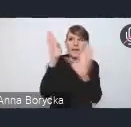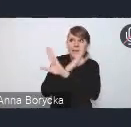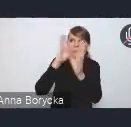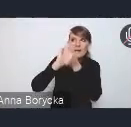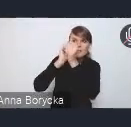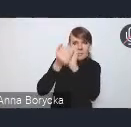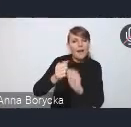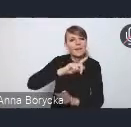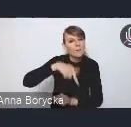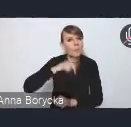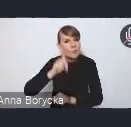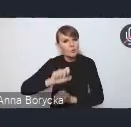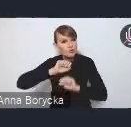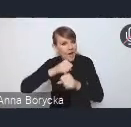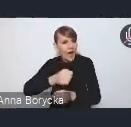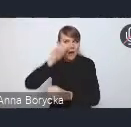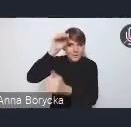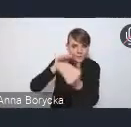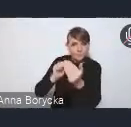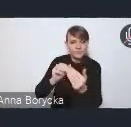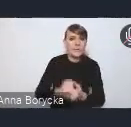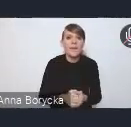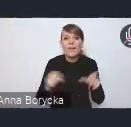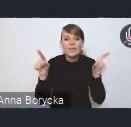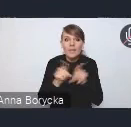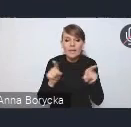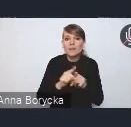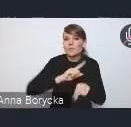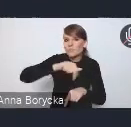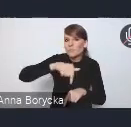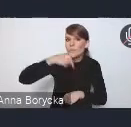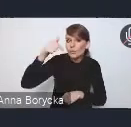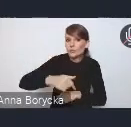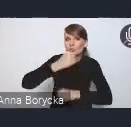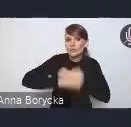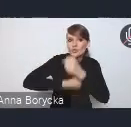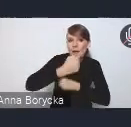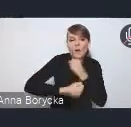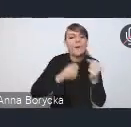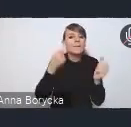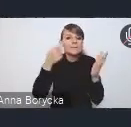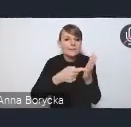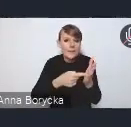także podejmowanie działań na rzecz klimatu,